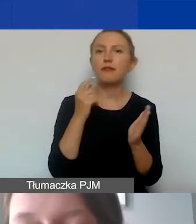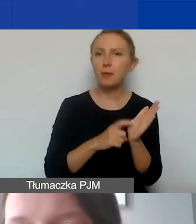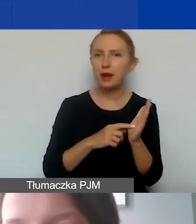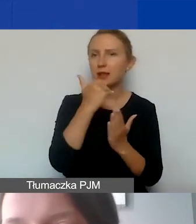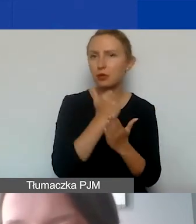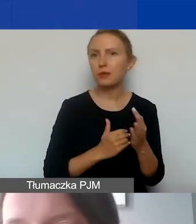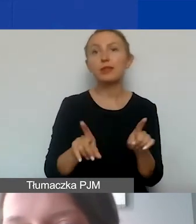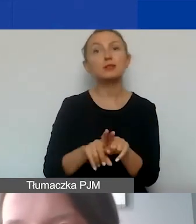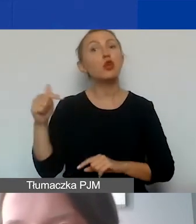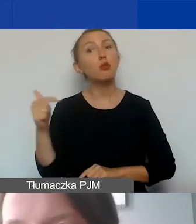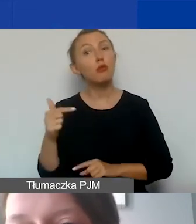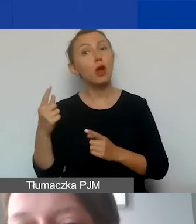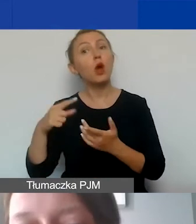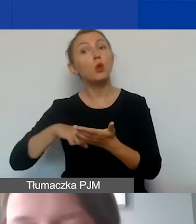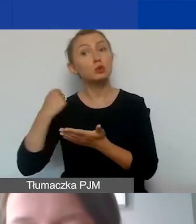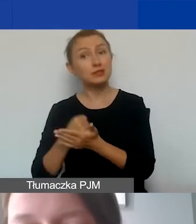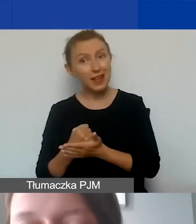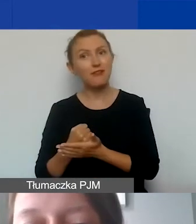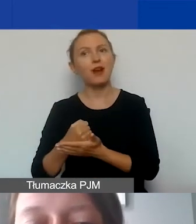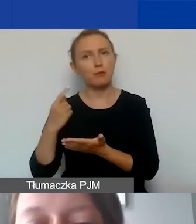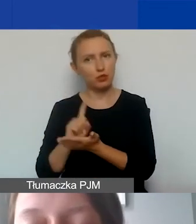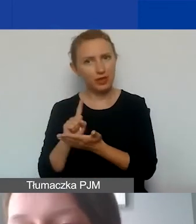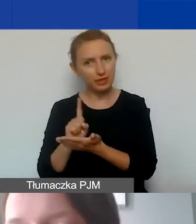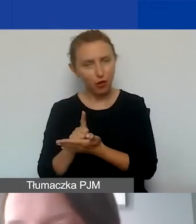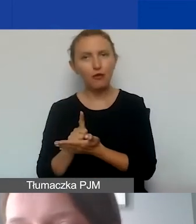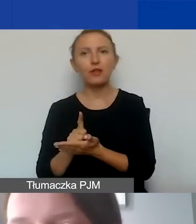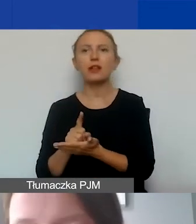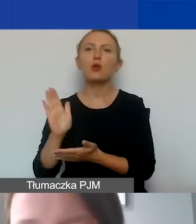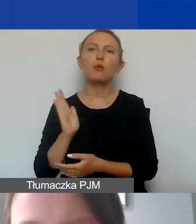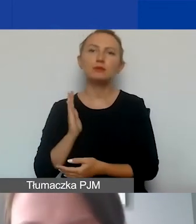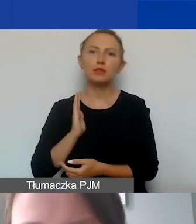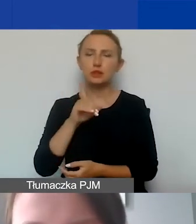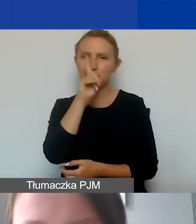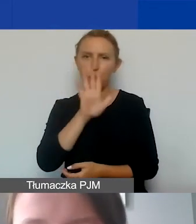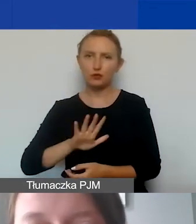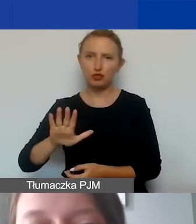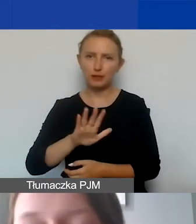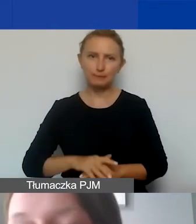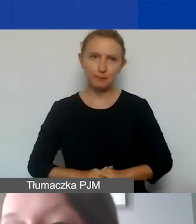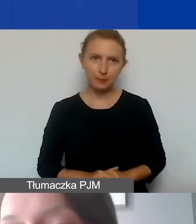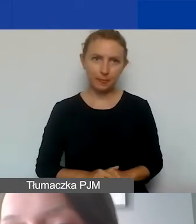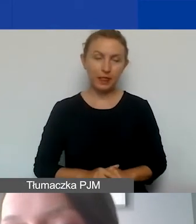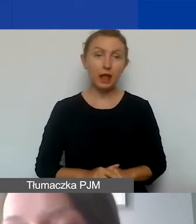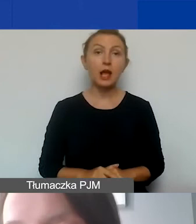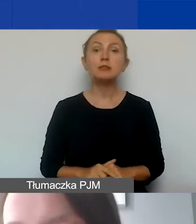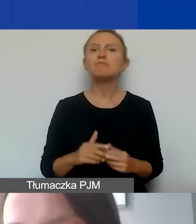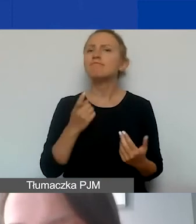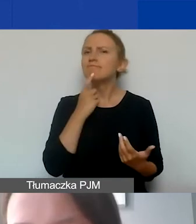ale także z obowiązującym ustawodawstwem podatkowym i ubezpieczeń społecznych. Co znaczy "poniesienie kosztów"?